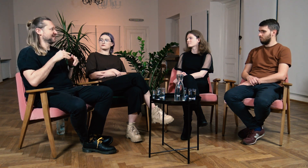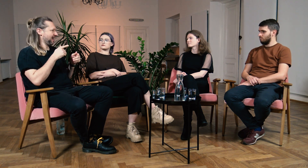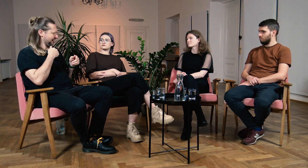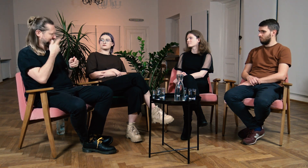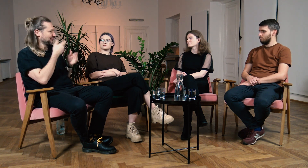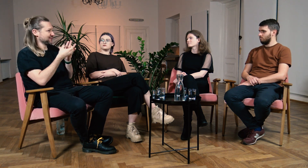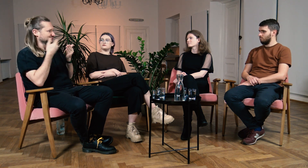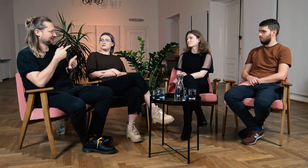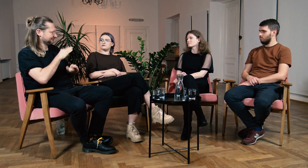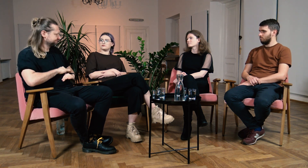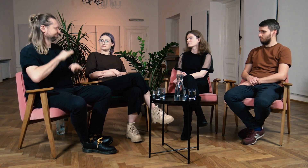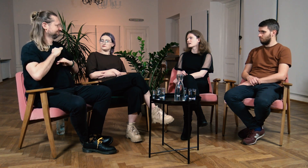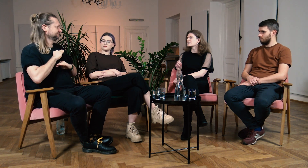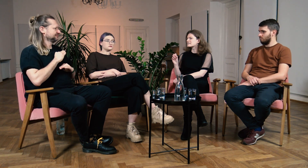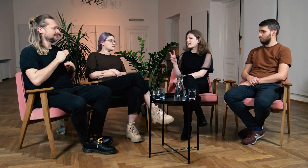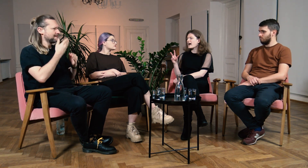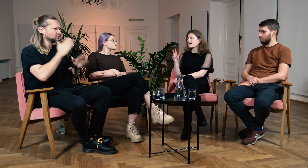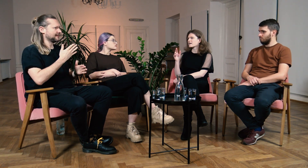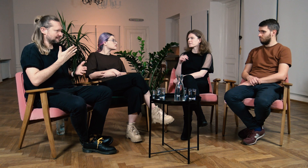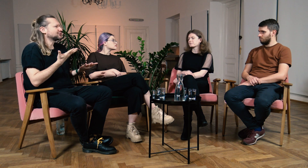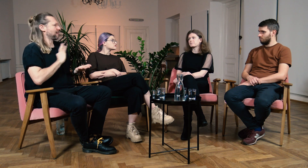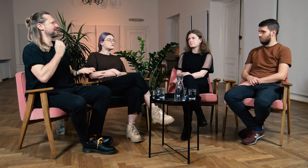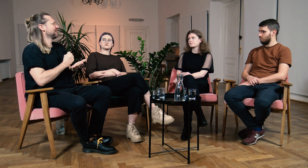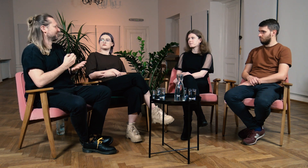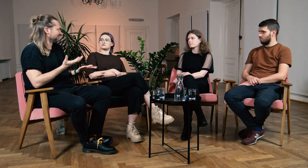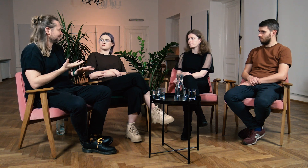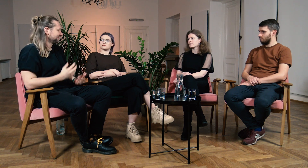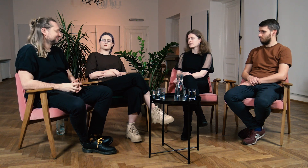Widzę, że jesteś pewniejsza siebie… B: Tak! M: …jesteś świadoma swoich praw.